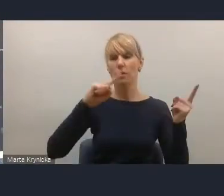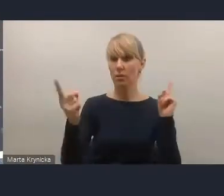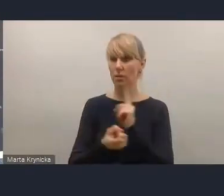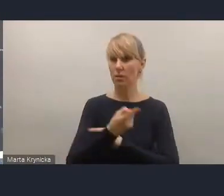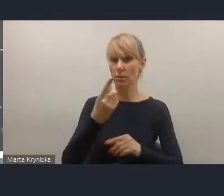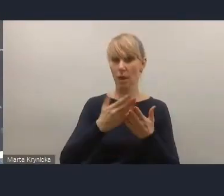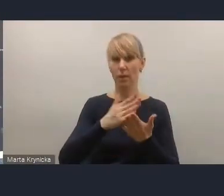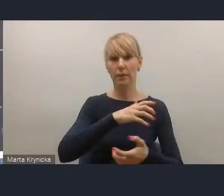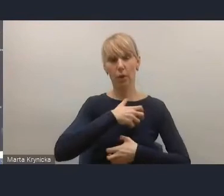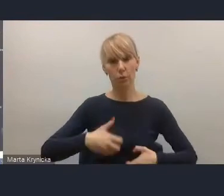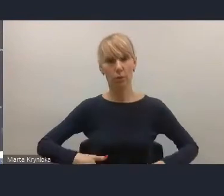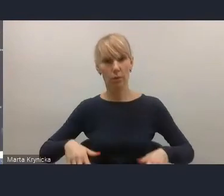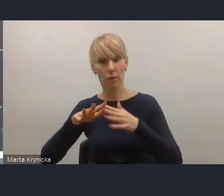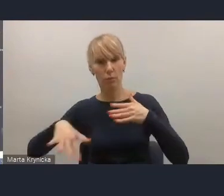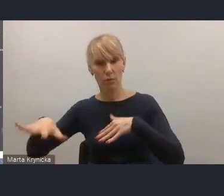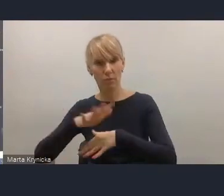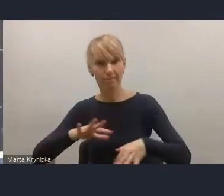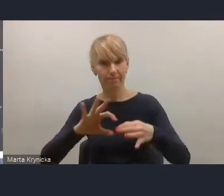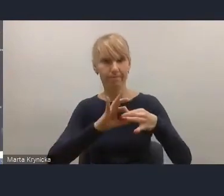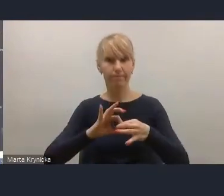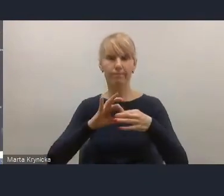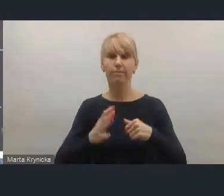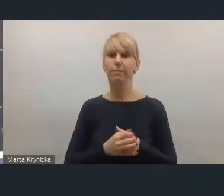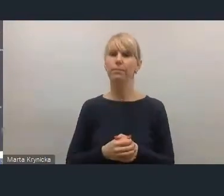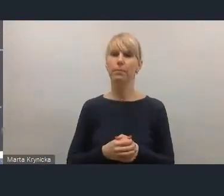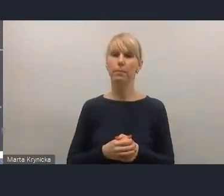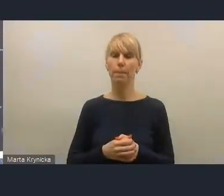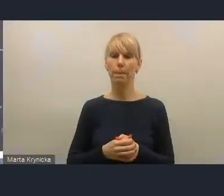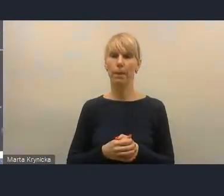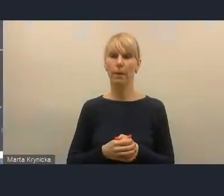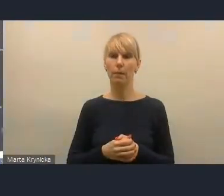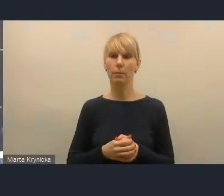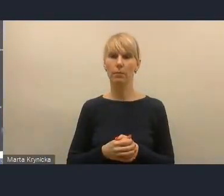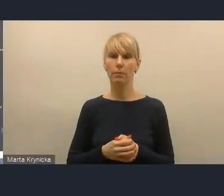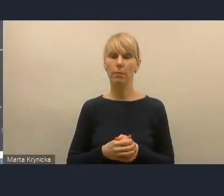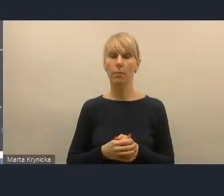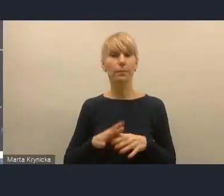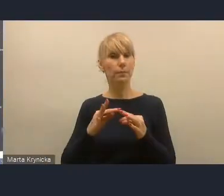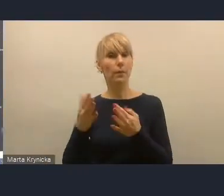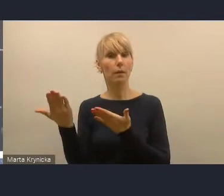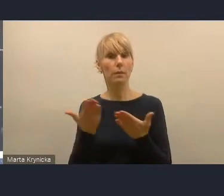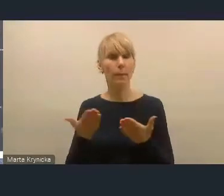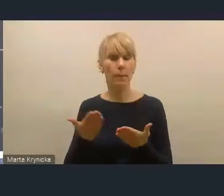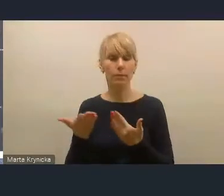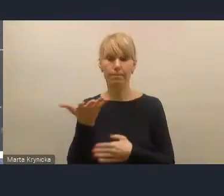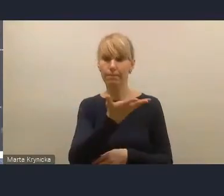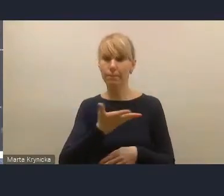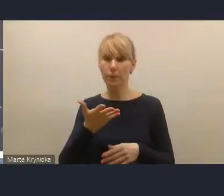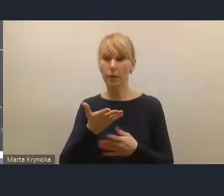Ja proponuję, żebyśmy w tym momencie zawiesili te nasze uwagi i zaprosili już do zabrania głosu osoby,